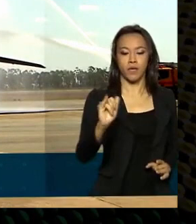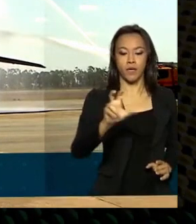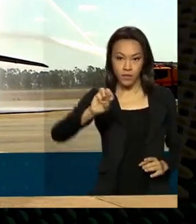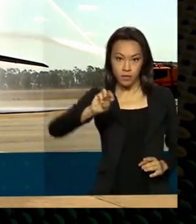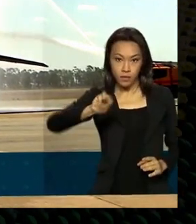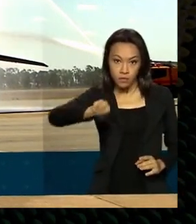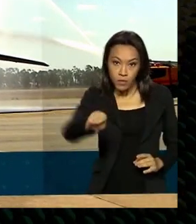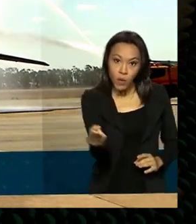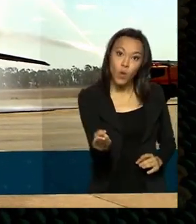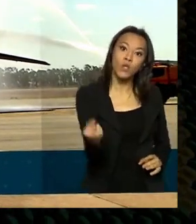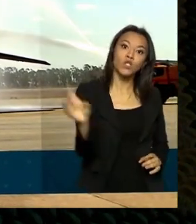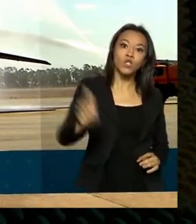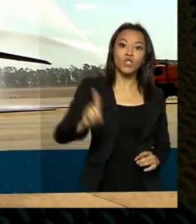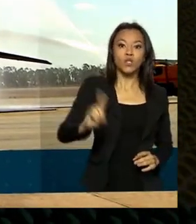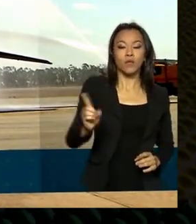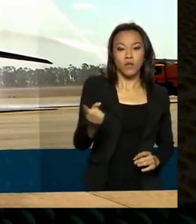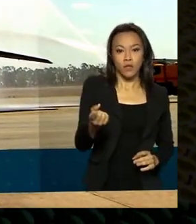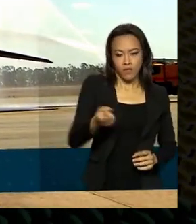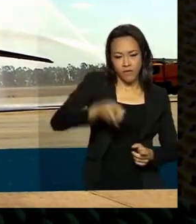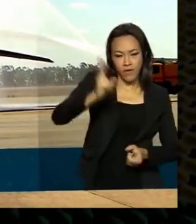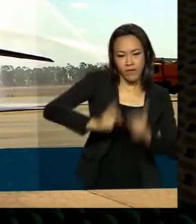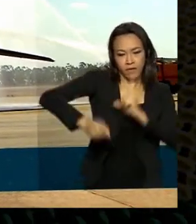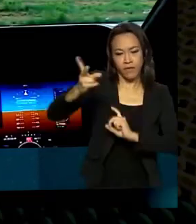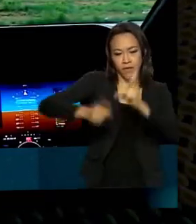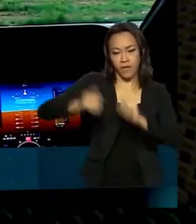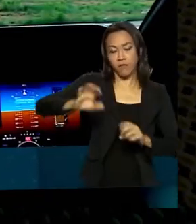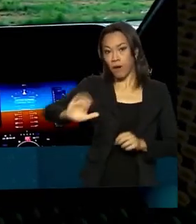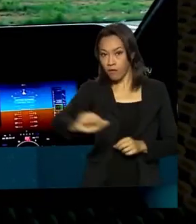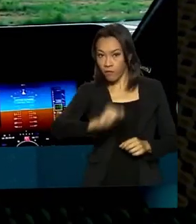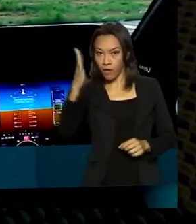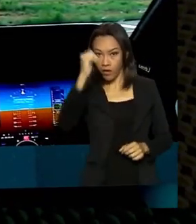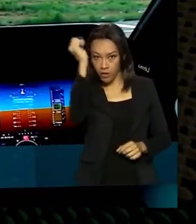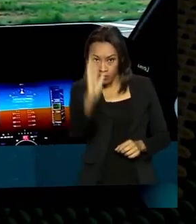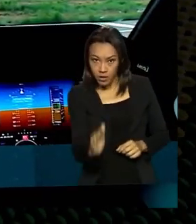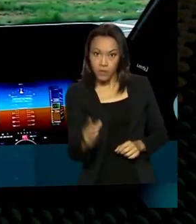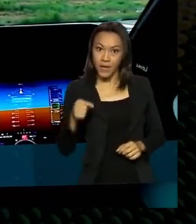de produtos para o exterior. O valor é mais do que o dobro do